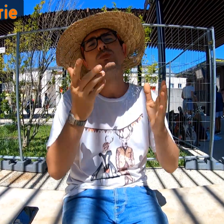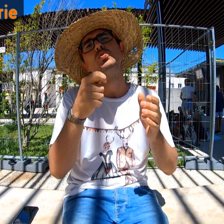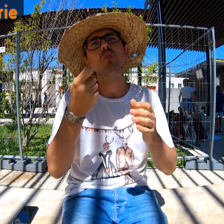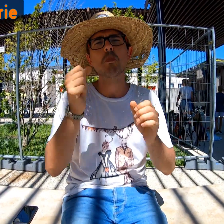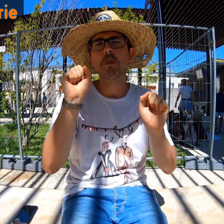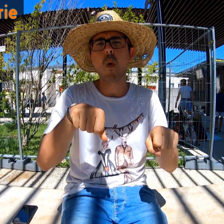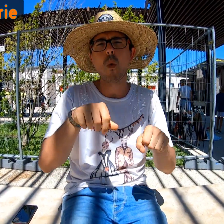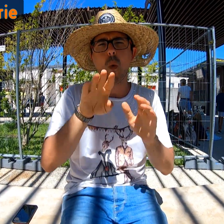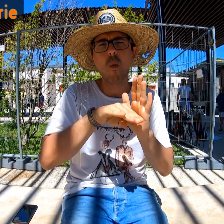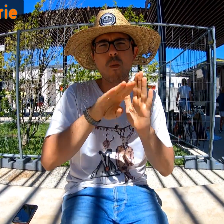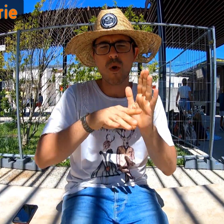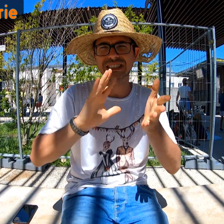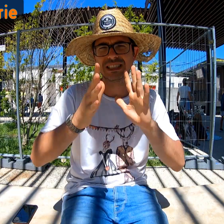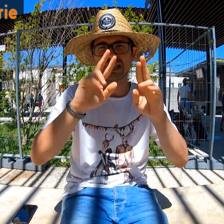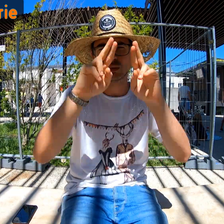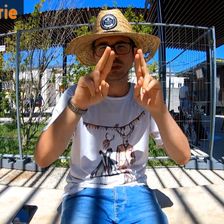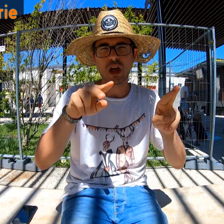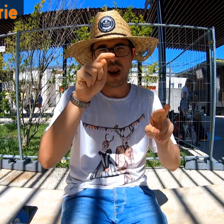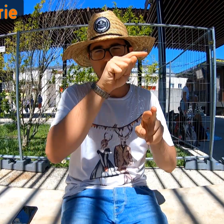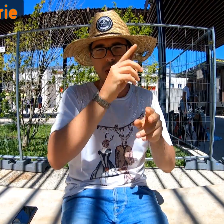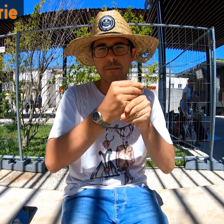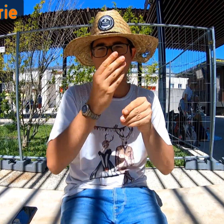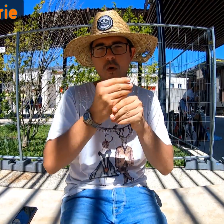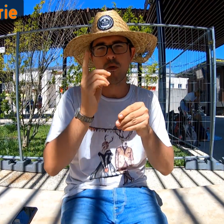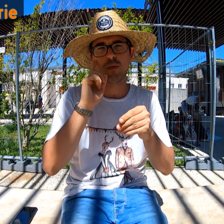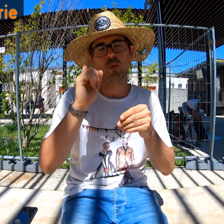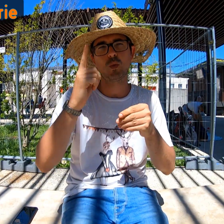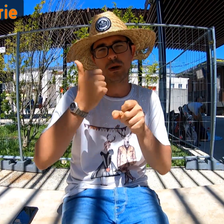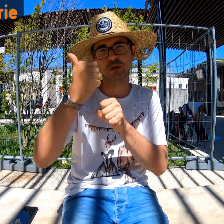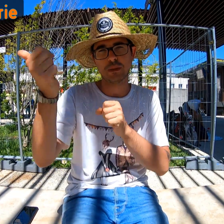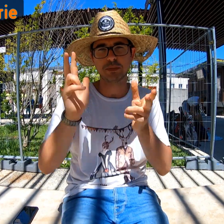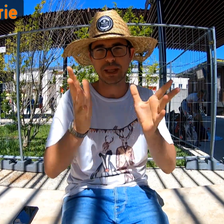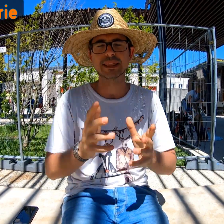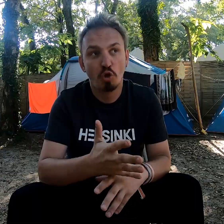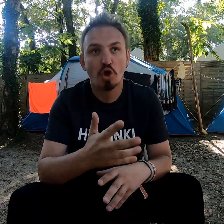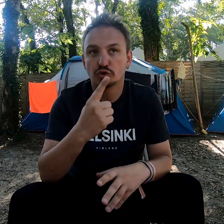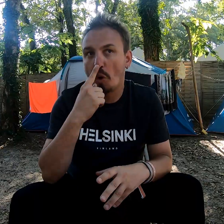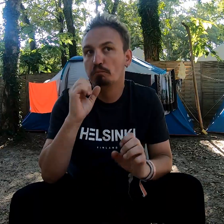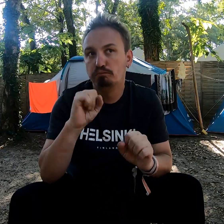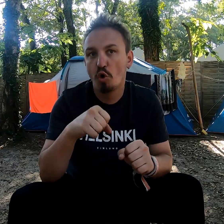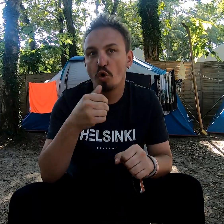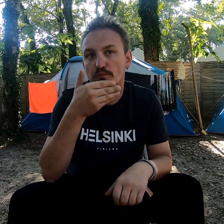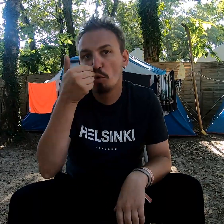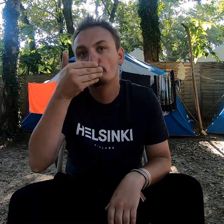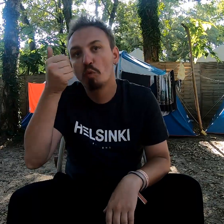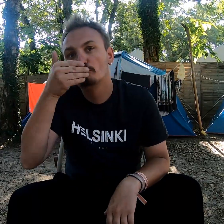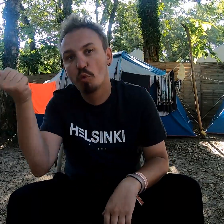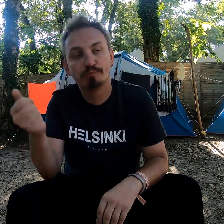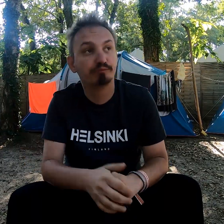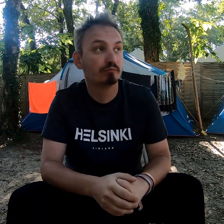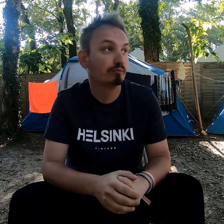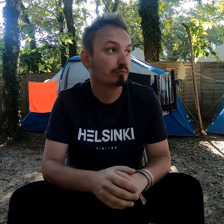On pourrait communiquer en signes internationaux au moins. Peut-être leur apprendre pour l'an prochain. Je pense qu'on pourra améliorer certaines choses.